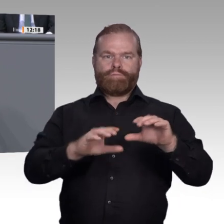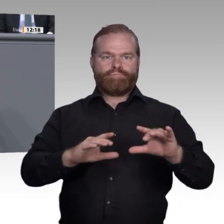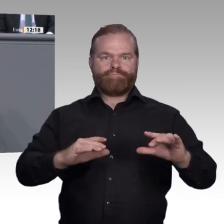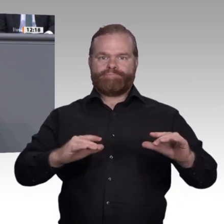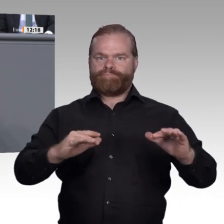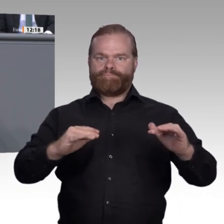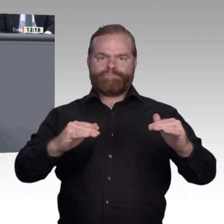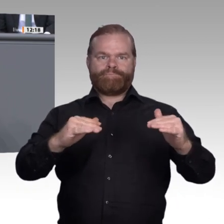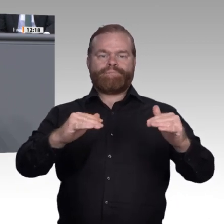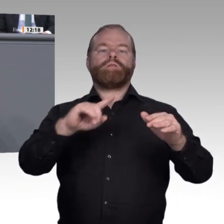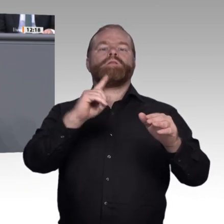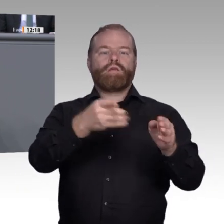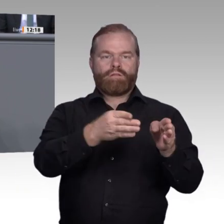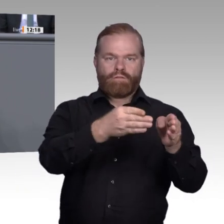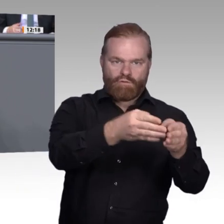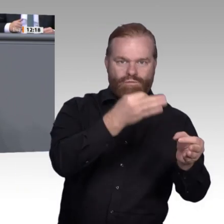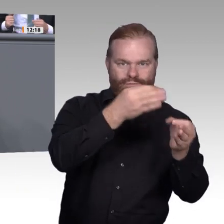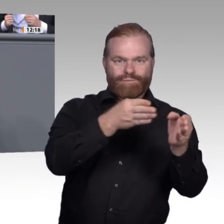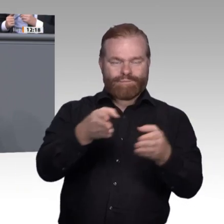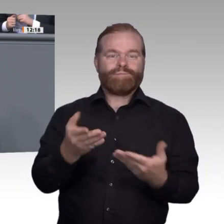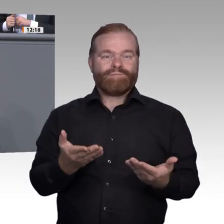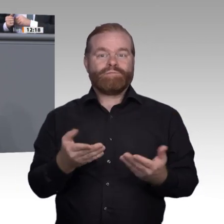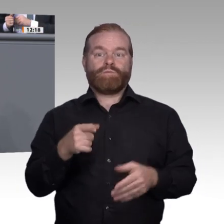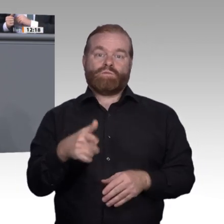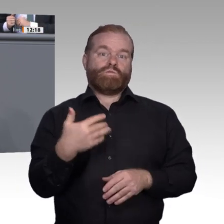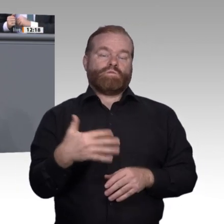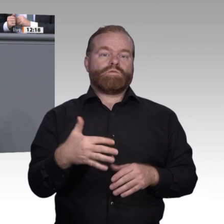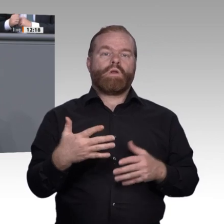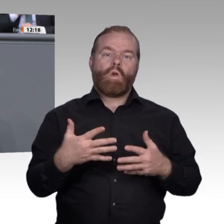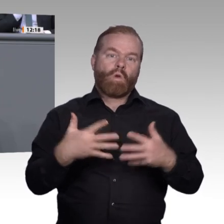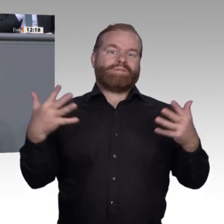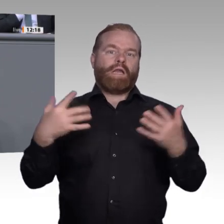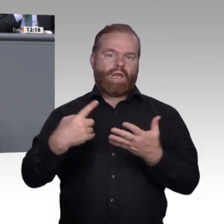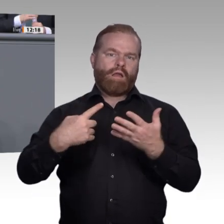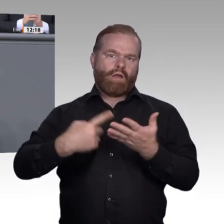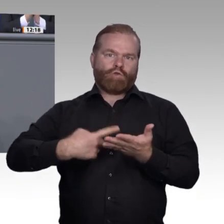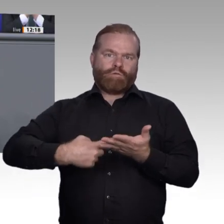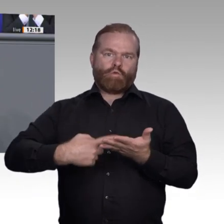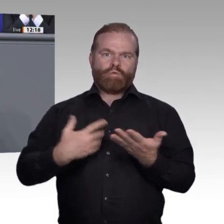umgekehrt bei den Frauen 10 Prozent weniger. Dafür steigt die Zahl der weiblichen Studierenden.